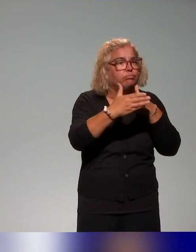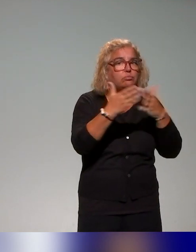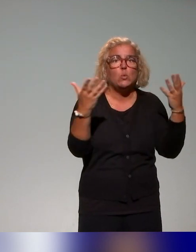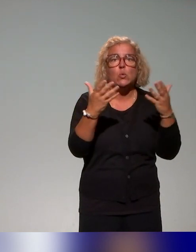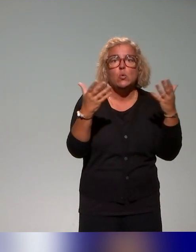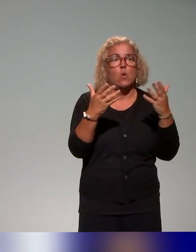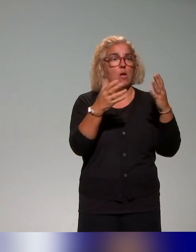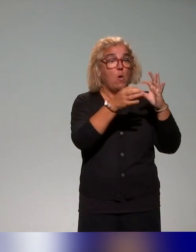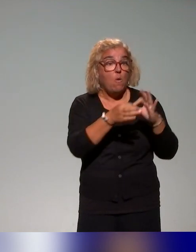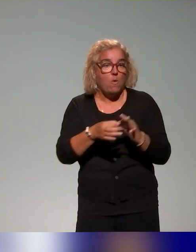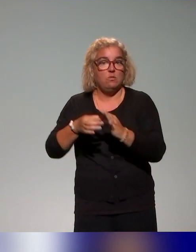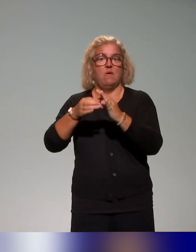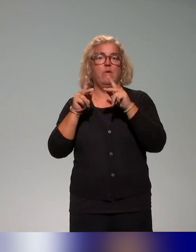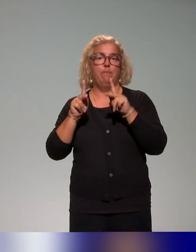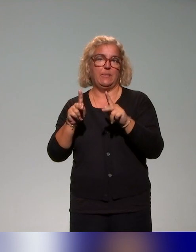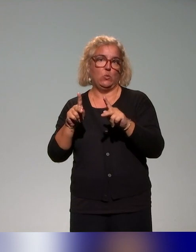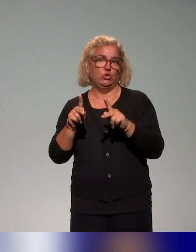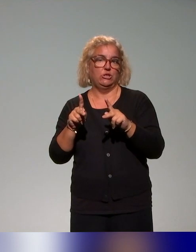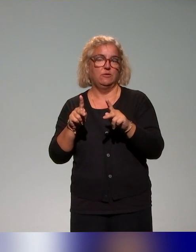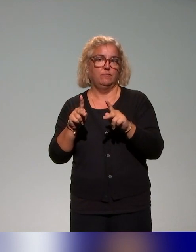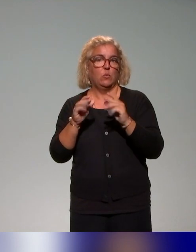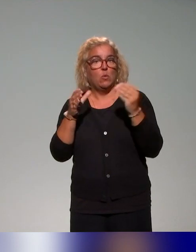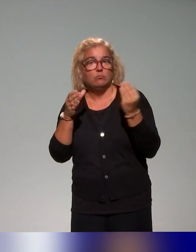les questions de pédagogie inclusive donc d'universalité, de diversité.